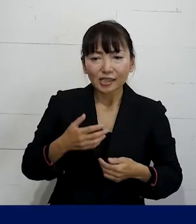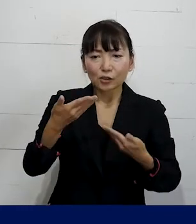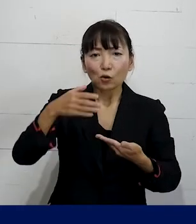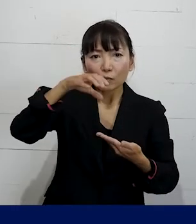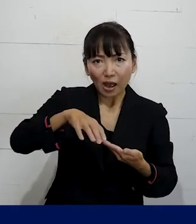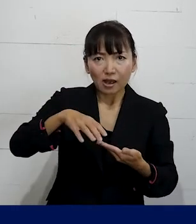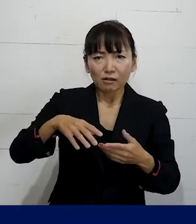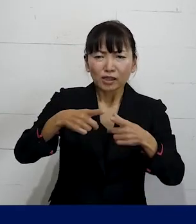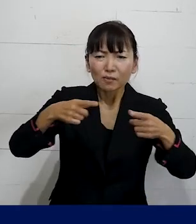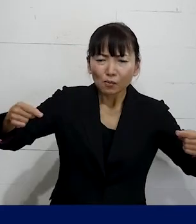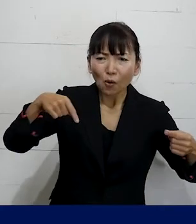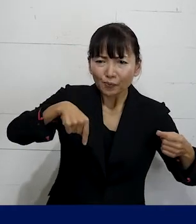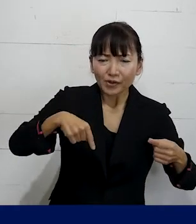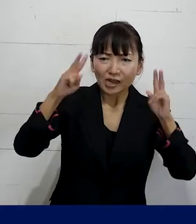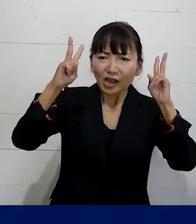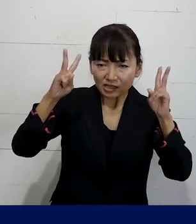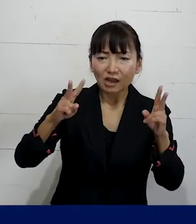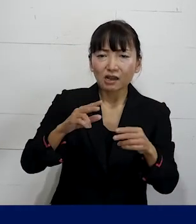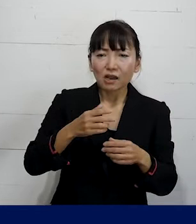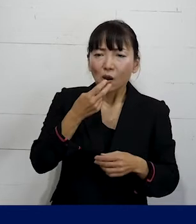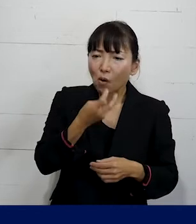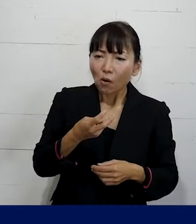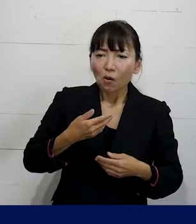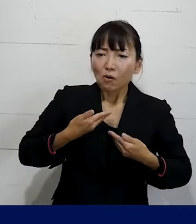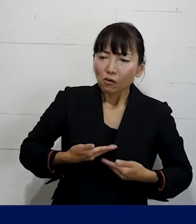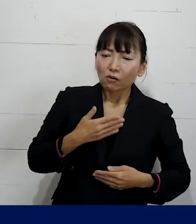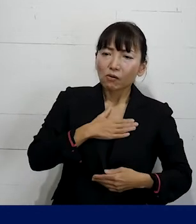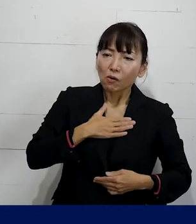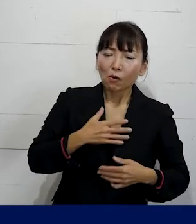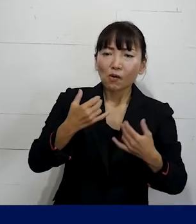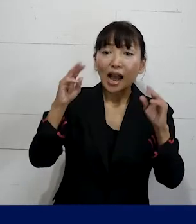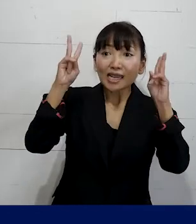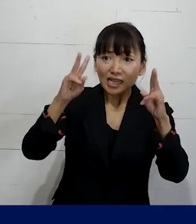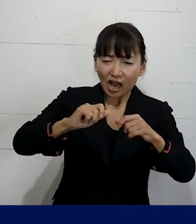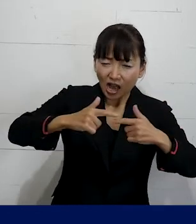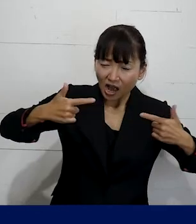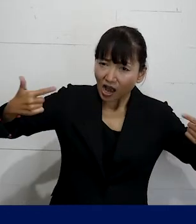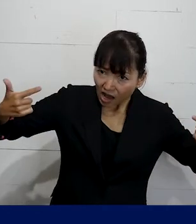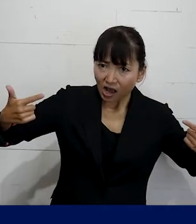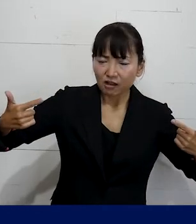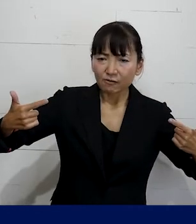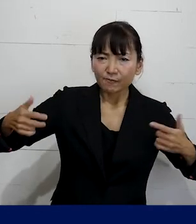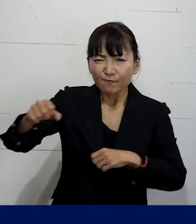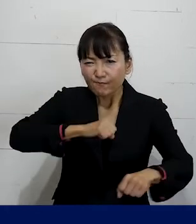この日本にどうやって 増やしていけるかということに 取り組むことができます